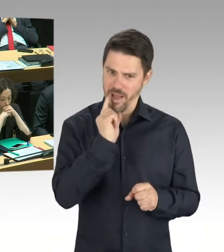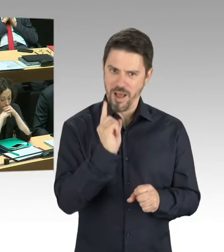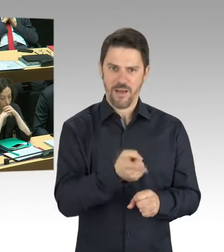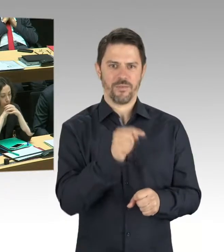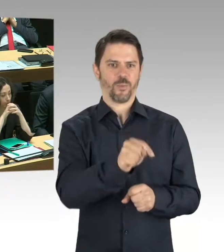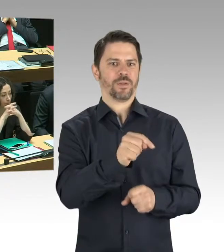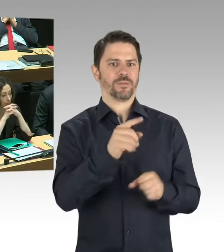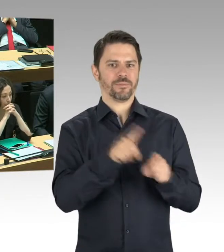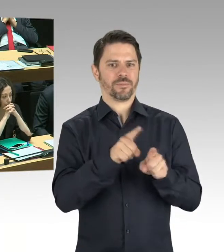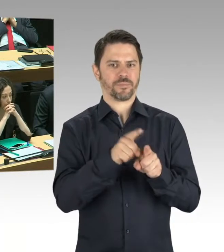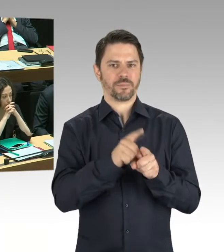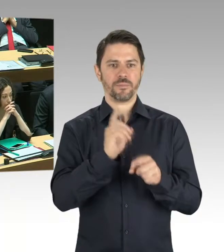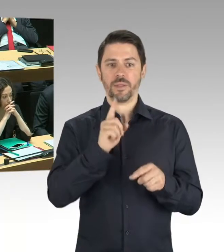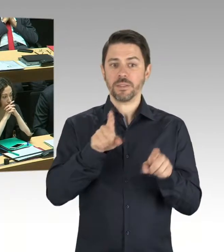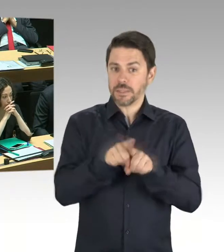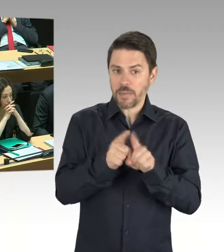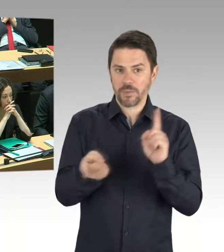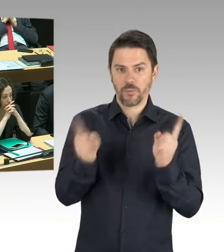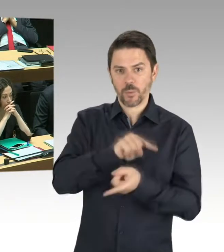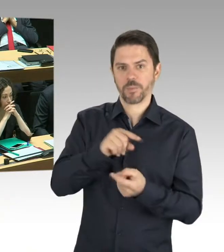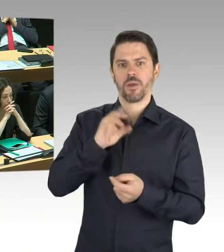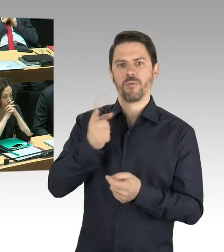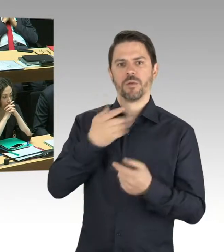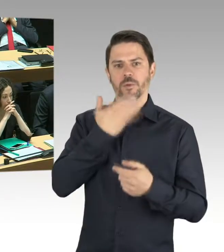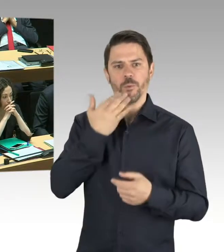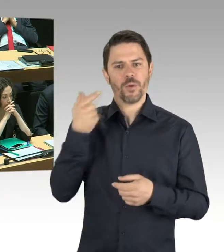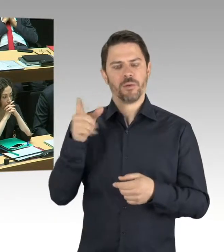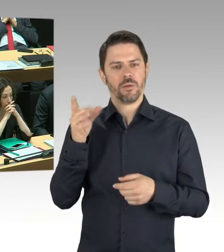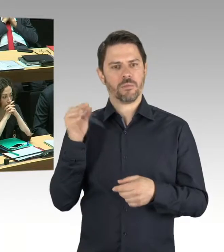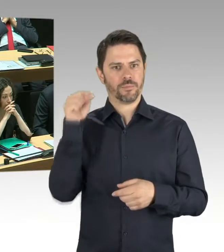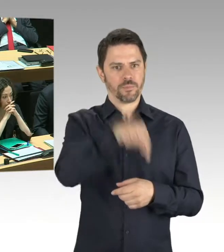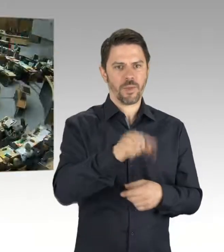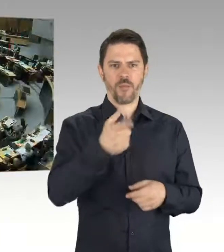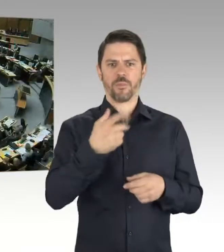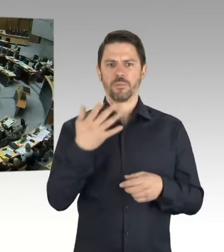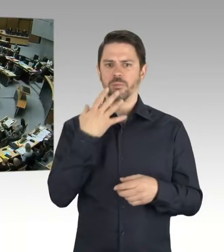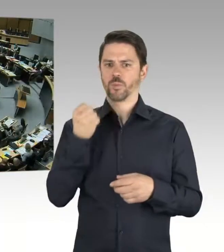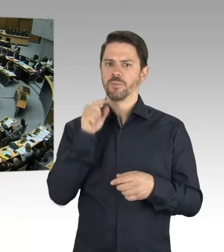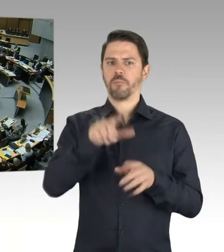Lieber ein wenig vorsichtiger sein als ein Risiko einzugehen. (Präsidium) Vielen Dank, die zweite Nachfrage geht dann